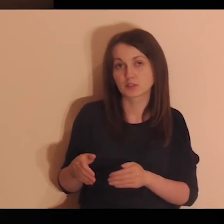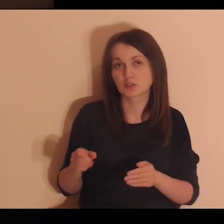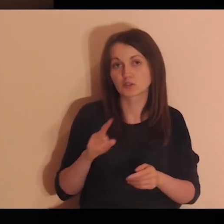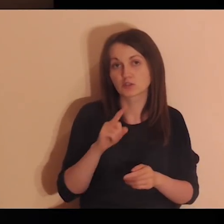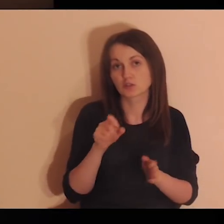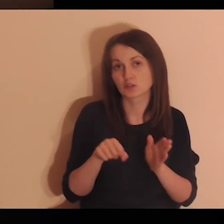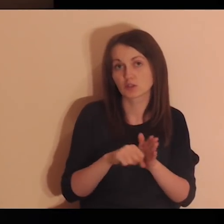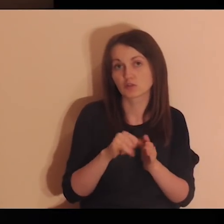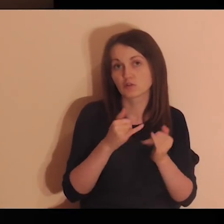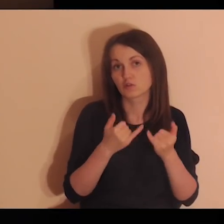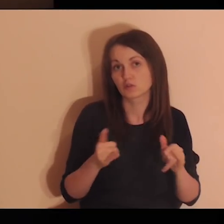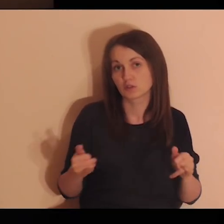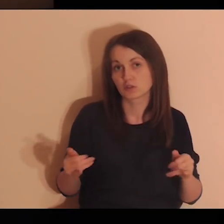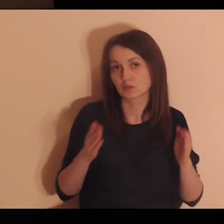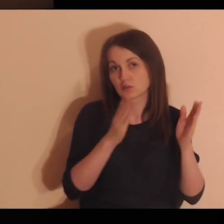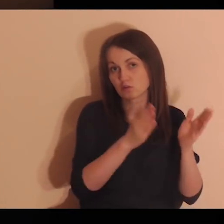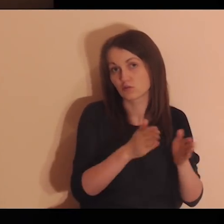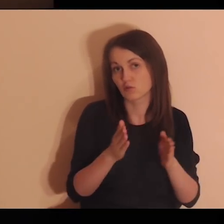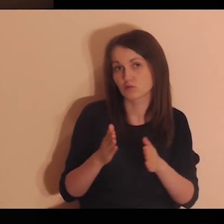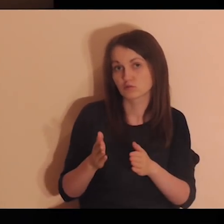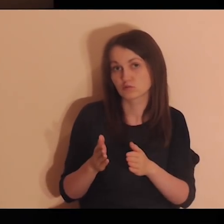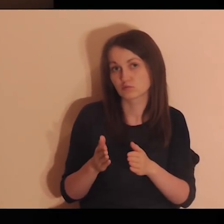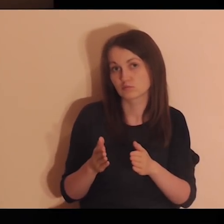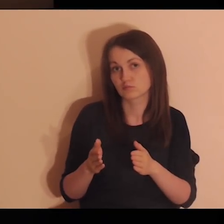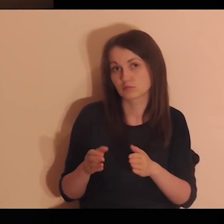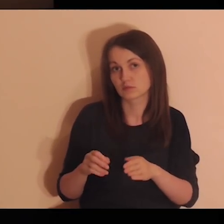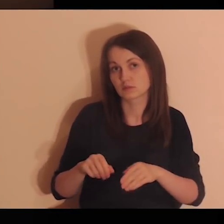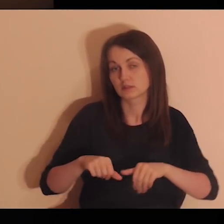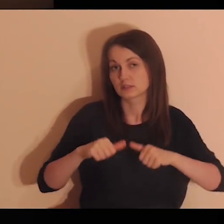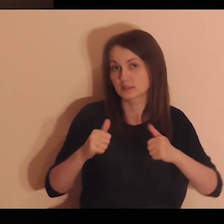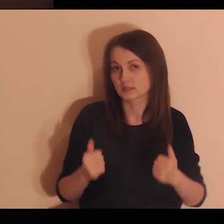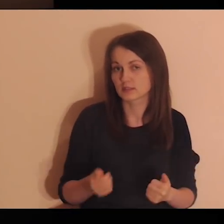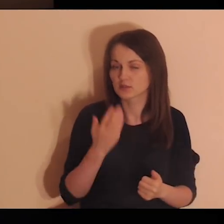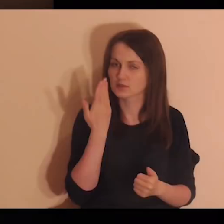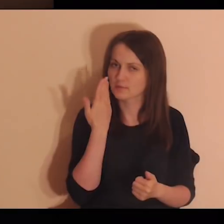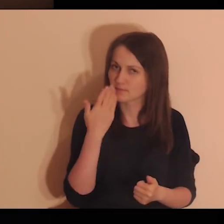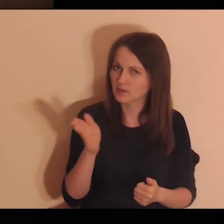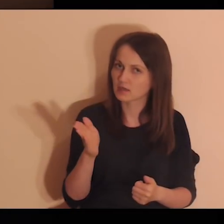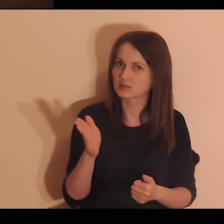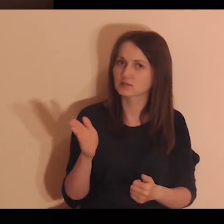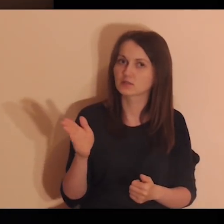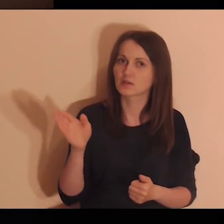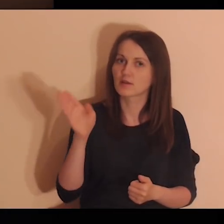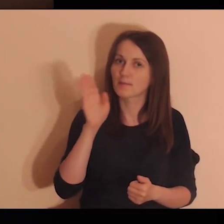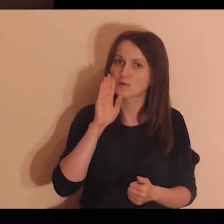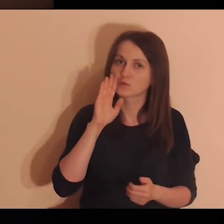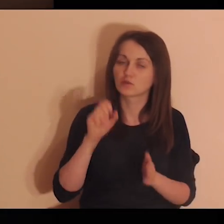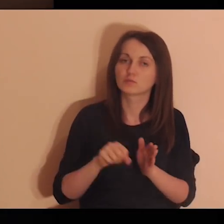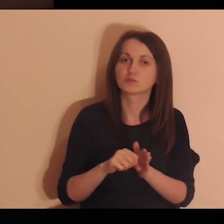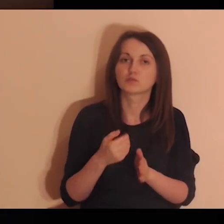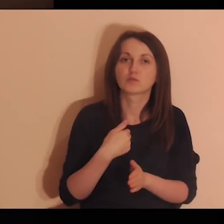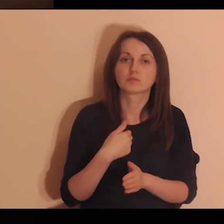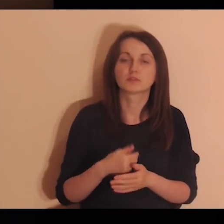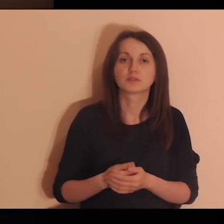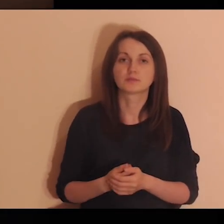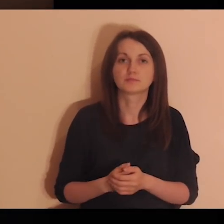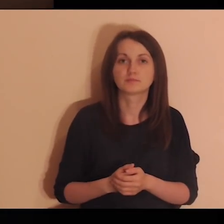Zbliżając się do innych ludzi, stajesz się coraz bardziej podobna do Mnie".